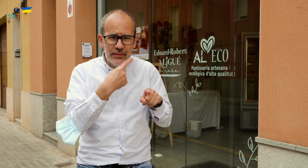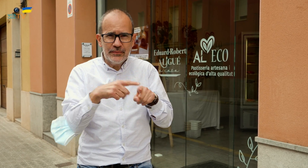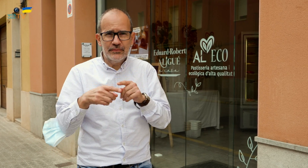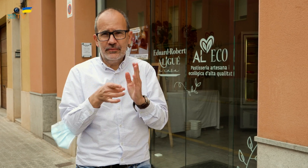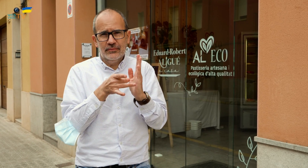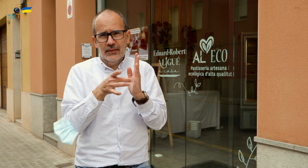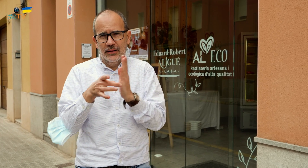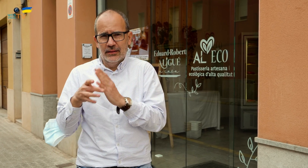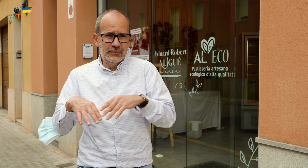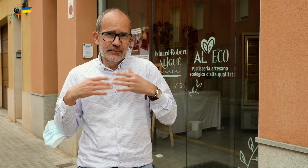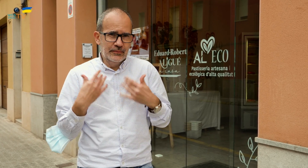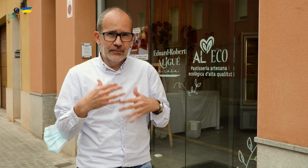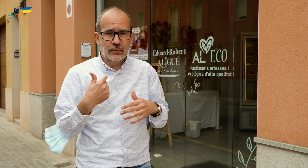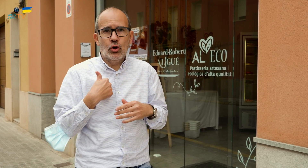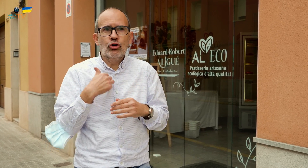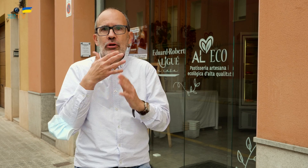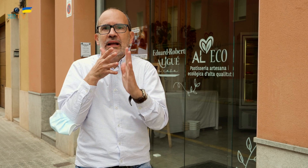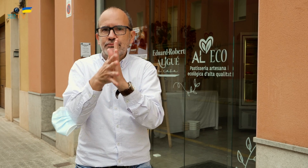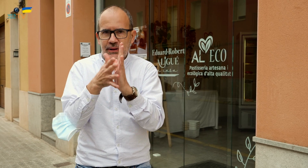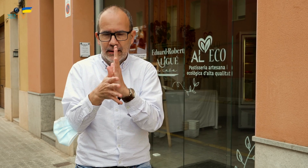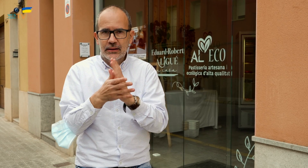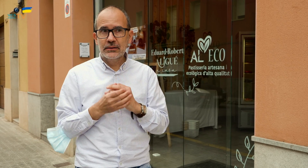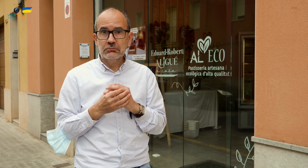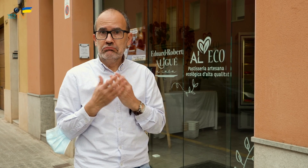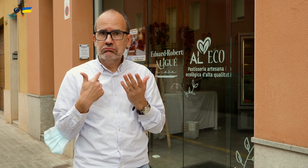La comida es de gran calidad, no os lo sabría explicar. Por ello,